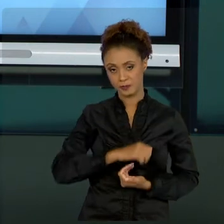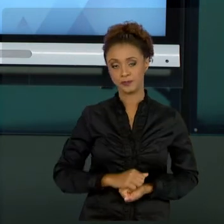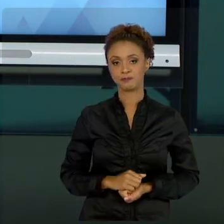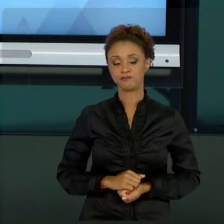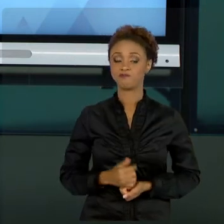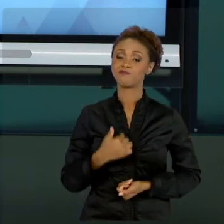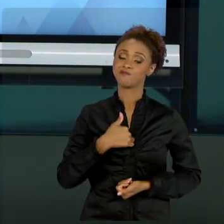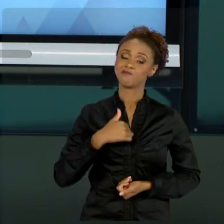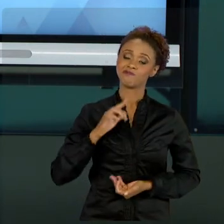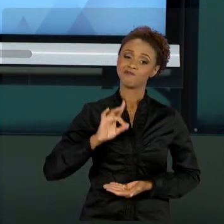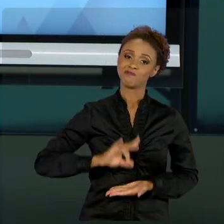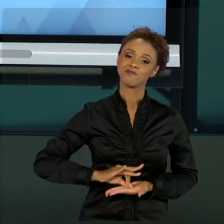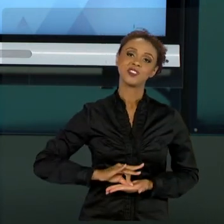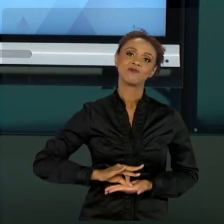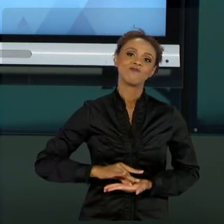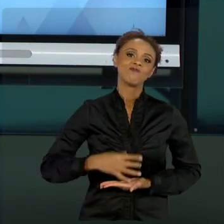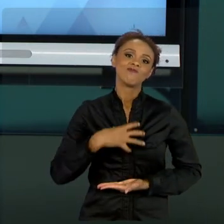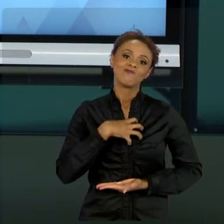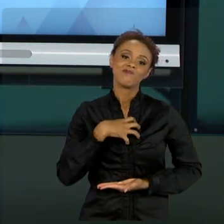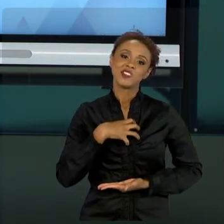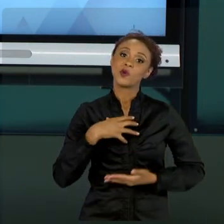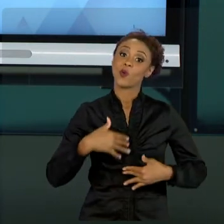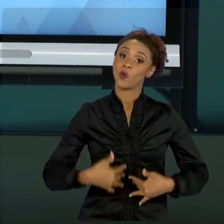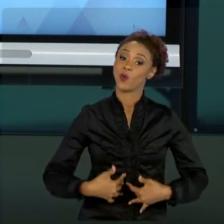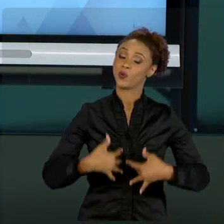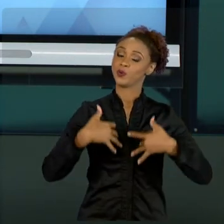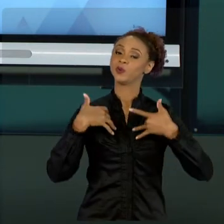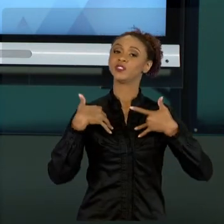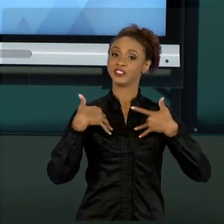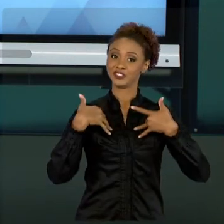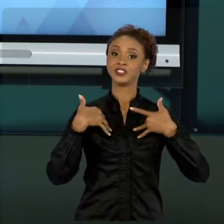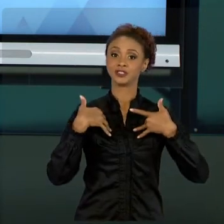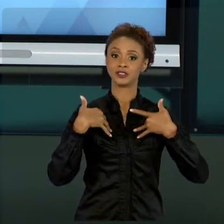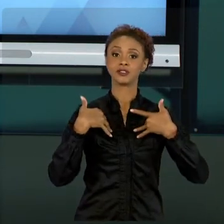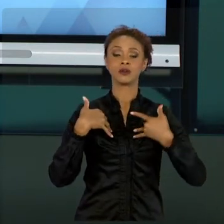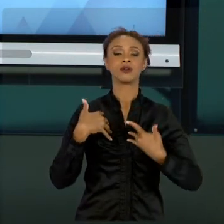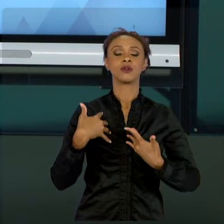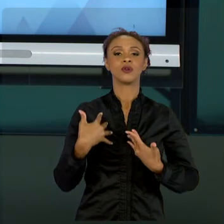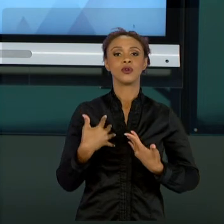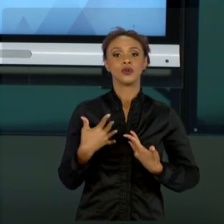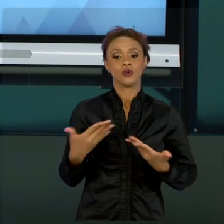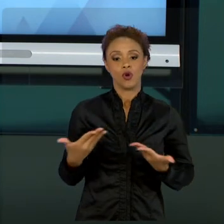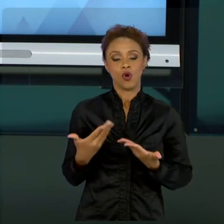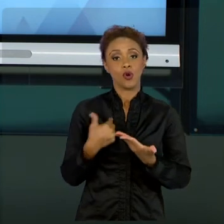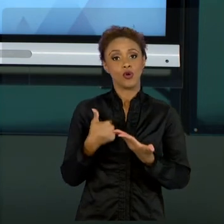DE TER ESSA OPORTUNIDADE DE PASSAR UM POUCO DO